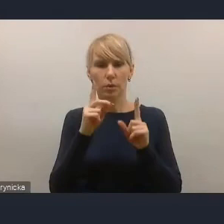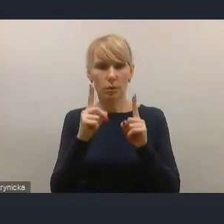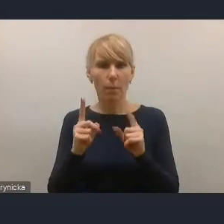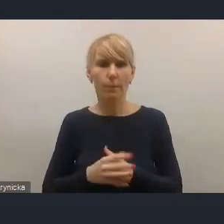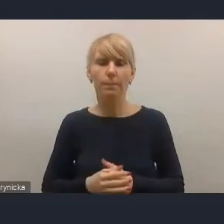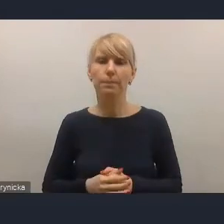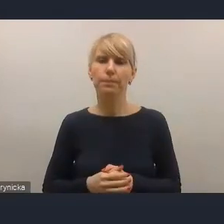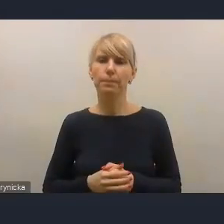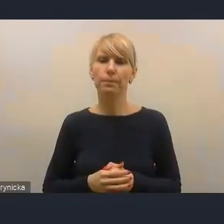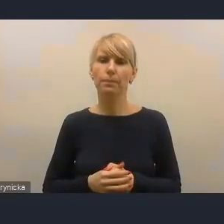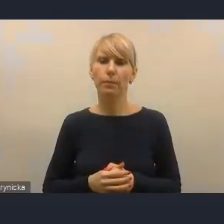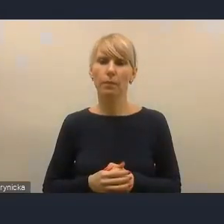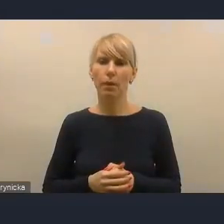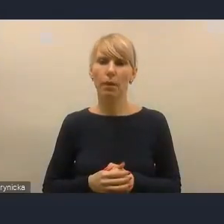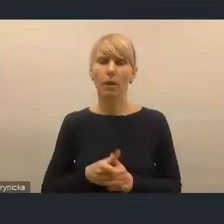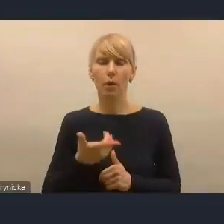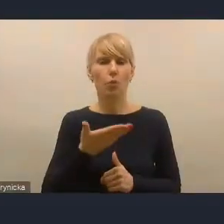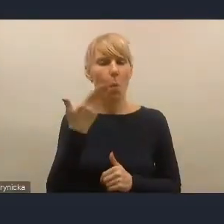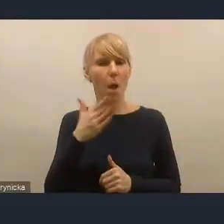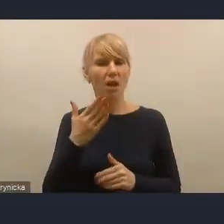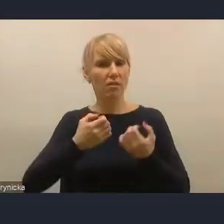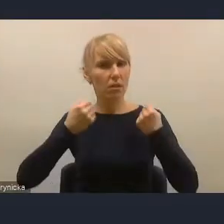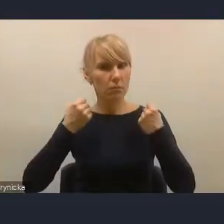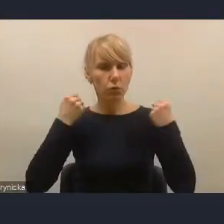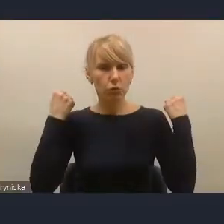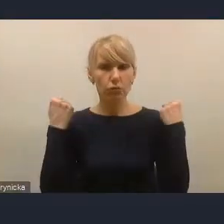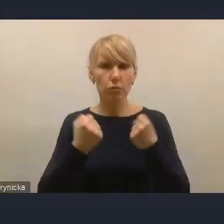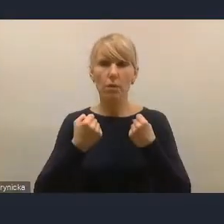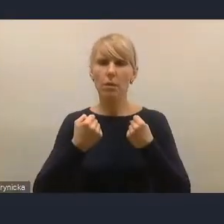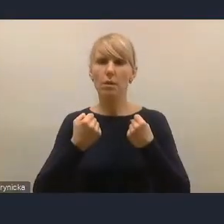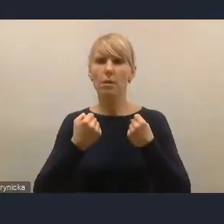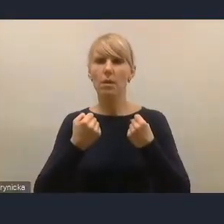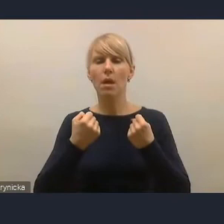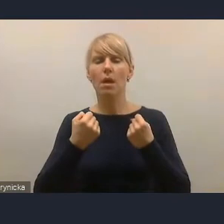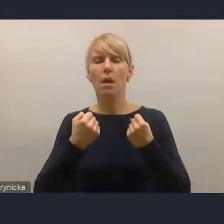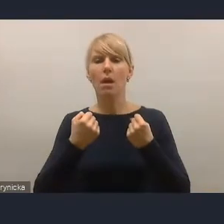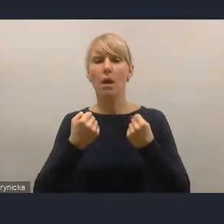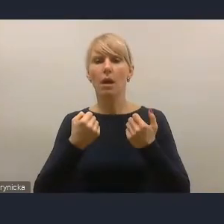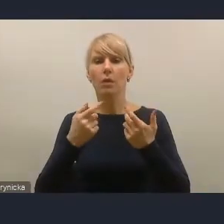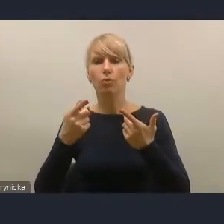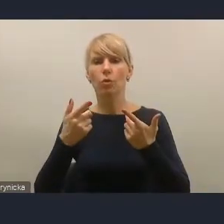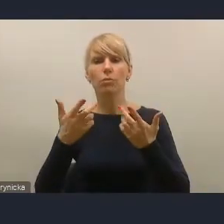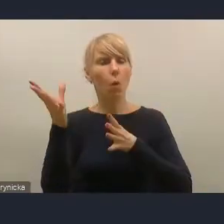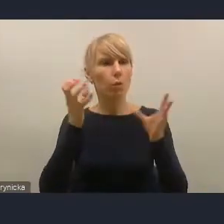bardzo silnie odpowiadają na głosy środowiska. Przede wszystkim w dwóch zakresach.